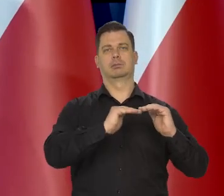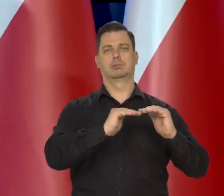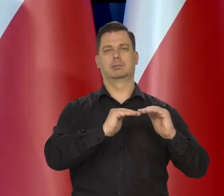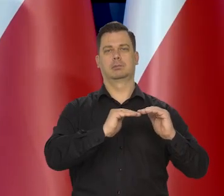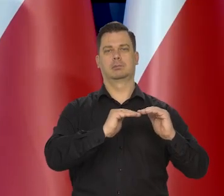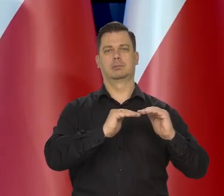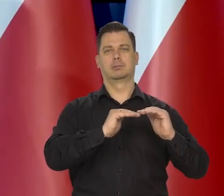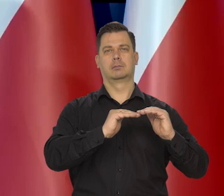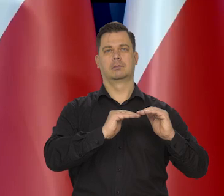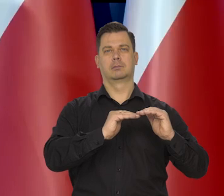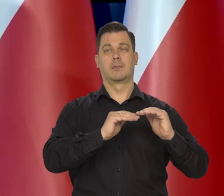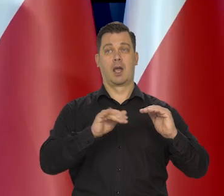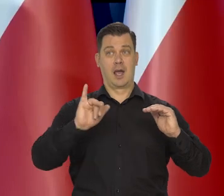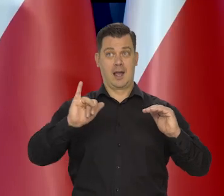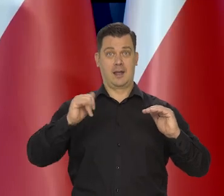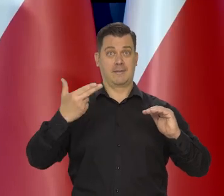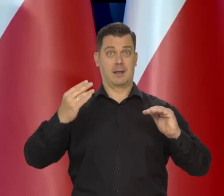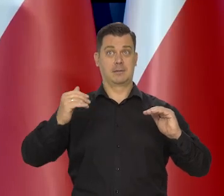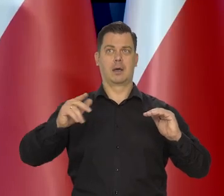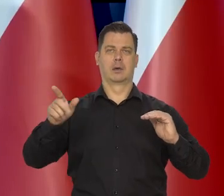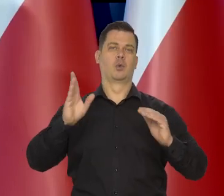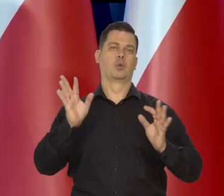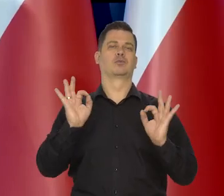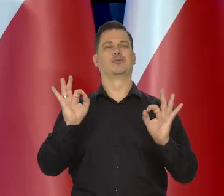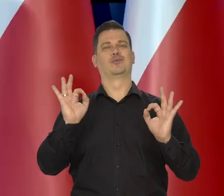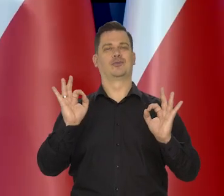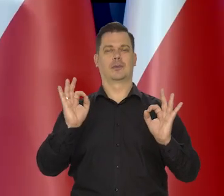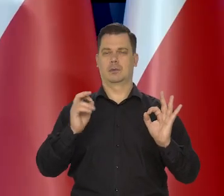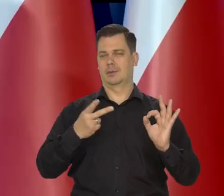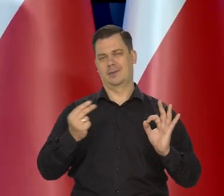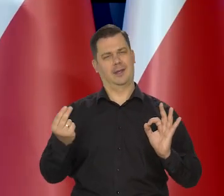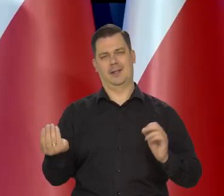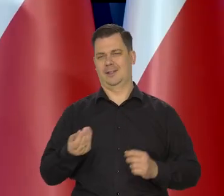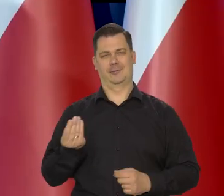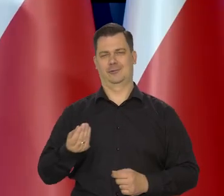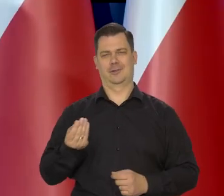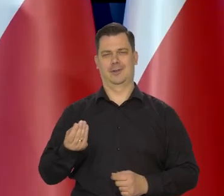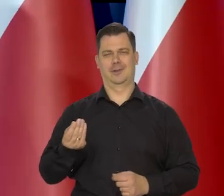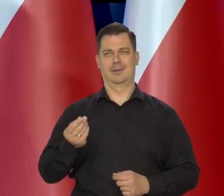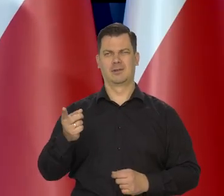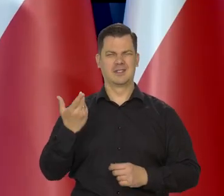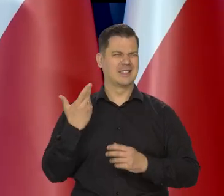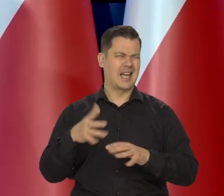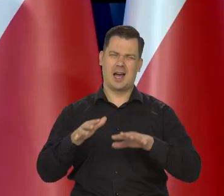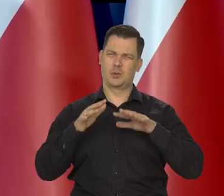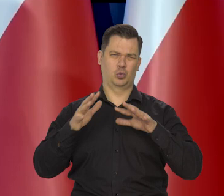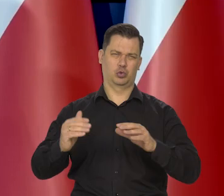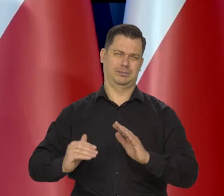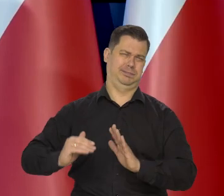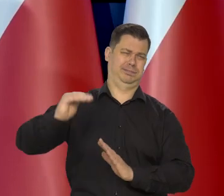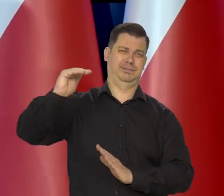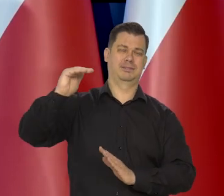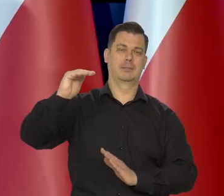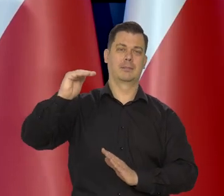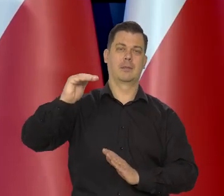Nie uważamy, że inflacja jest już opanowana. Nie uważamy, że inflacja jest niska. Inflacja jest bardzo, bardzo wysoka.